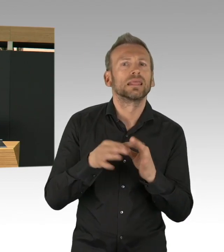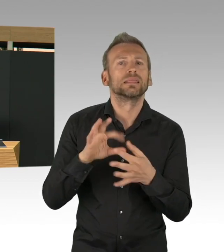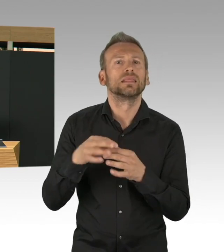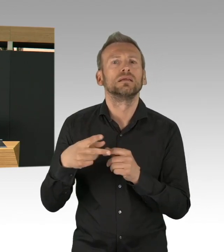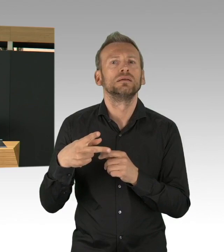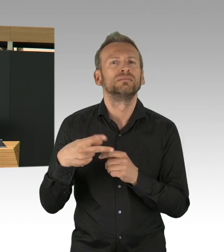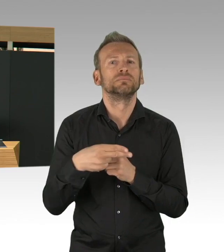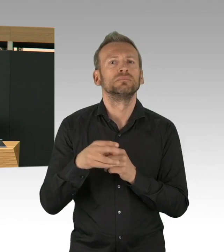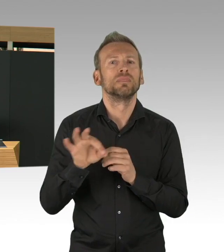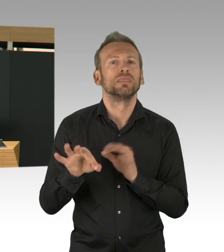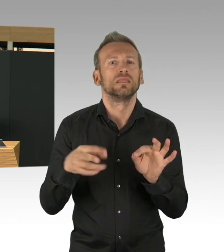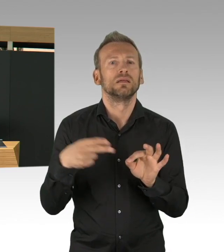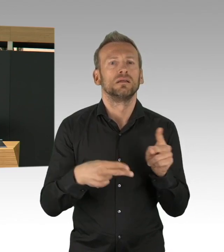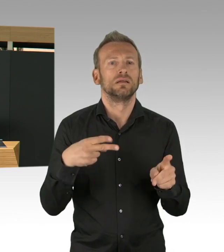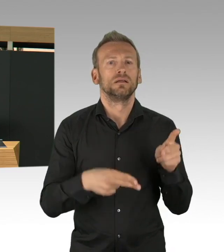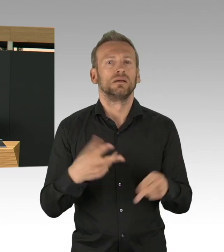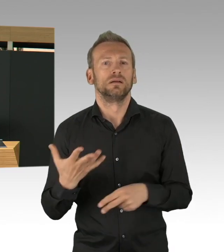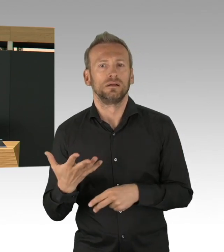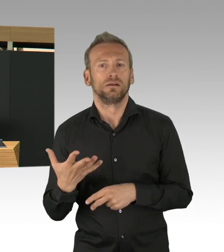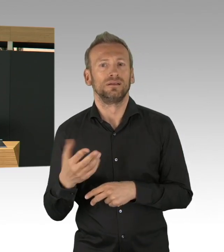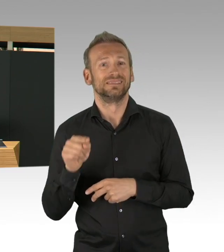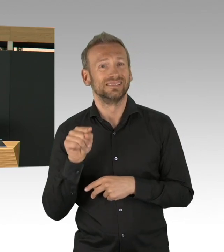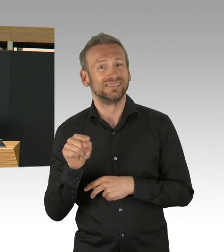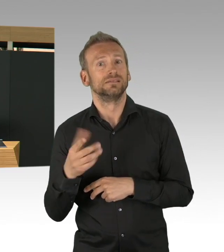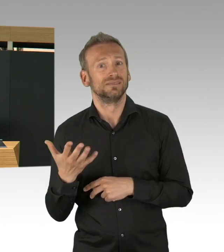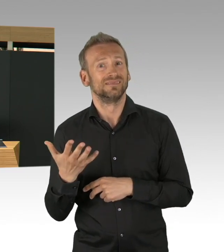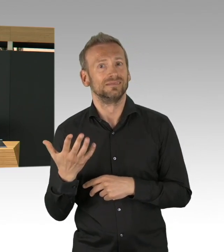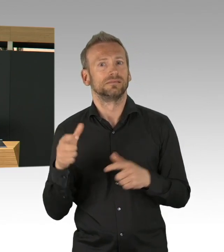so dass sie eigene zentrale Teststellen entwickeln,